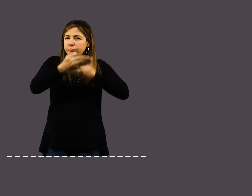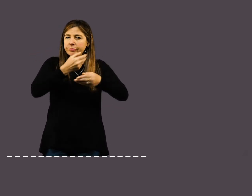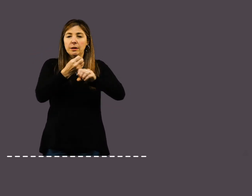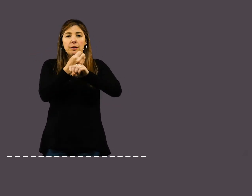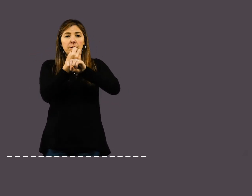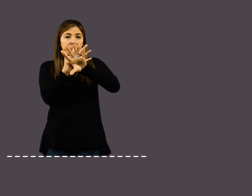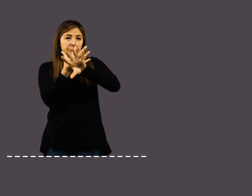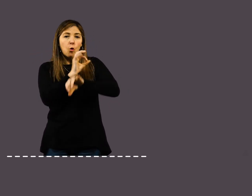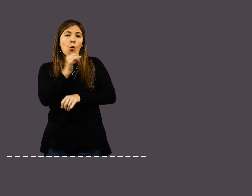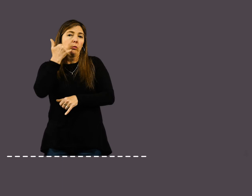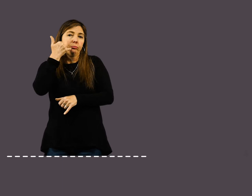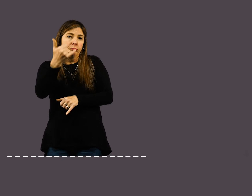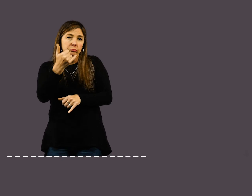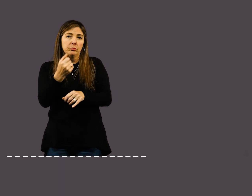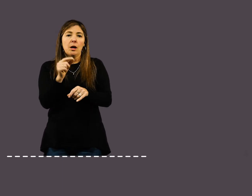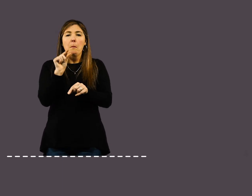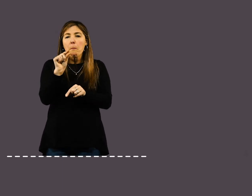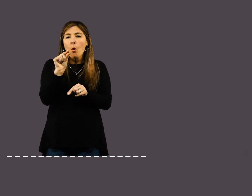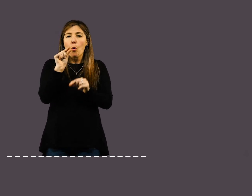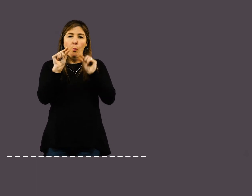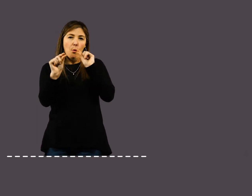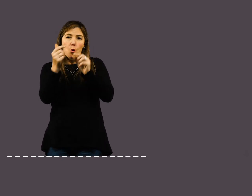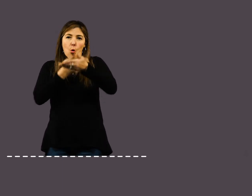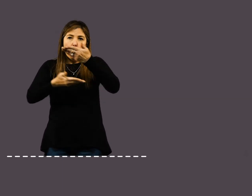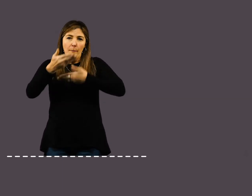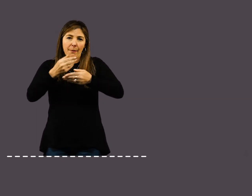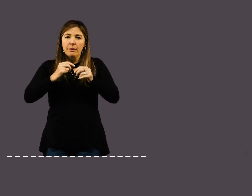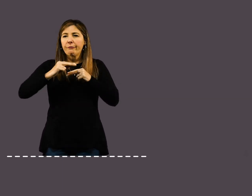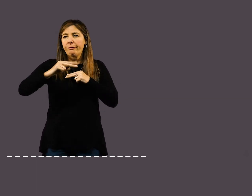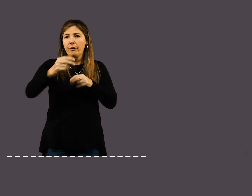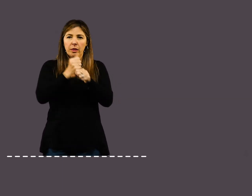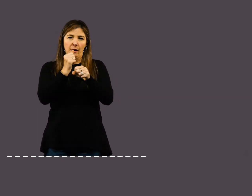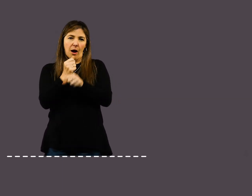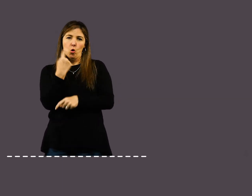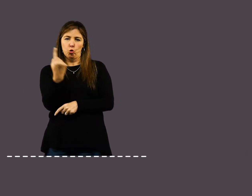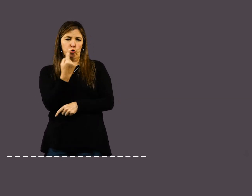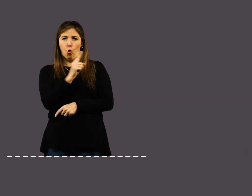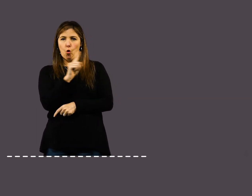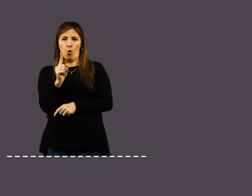De esta manera, el trabajo será más fluido y podrás mitigar la sensación de aislamiento.